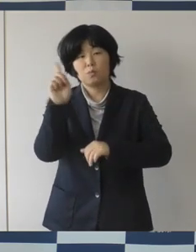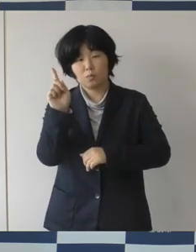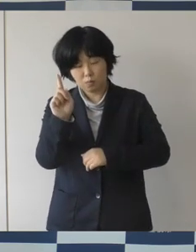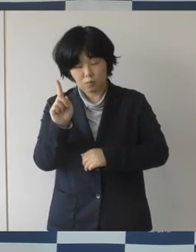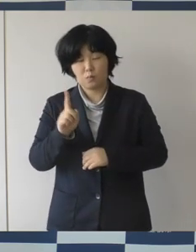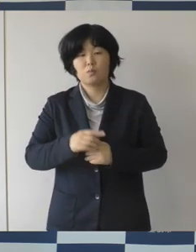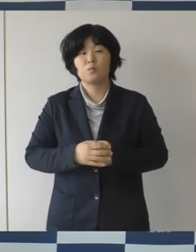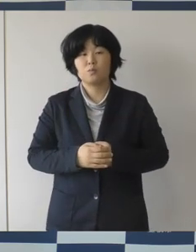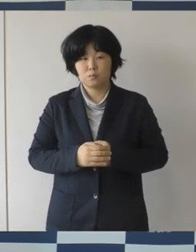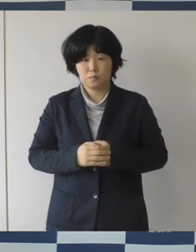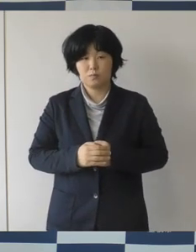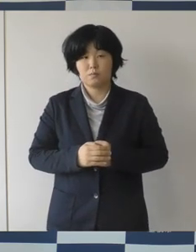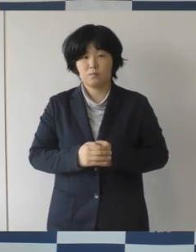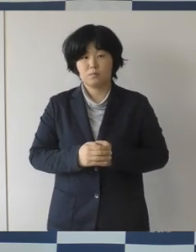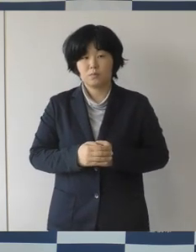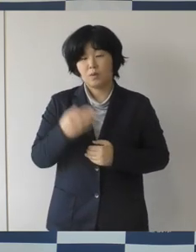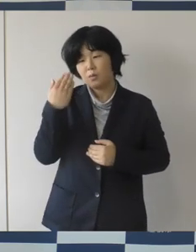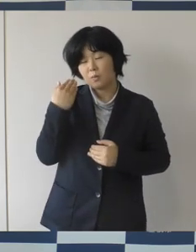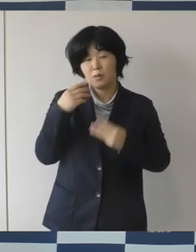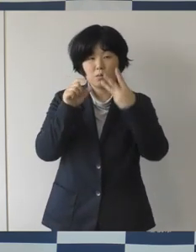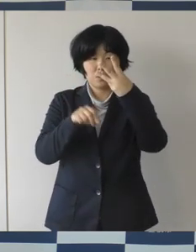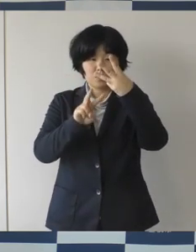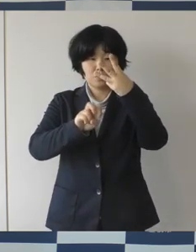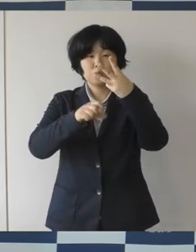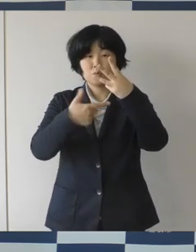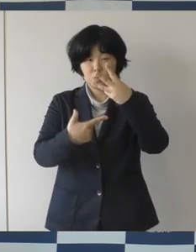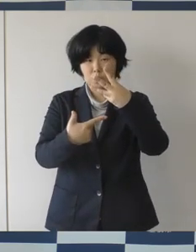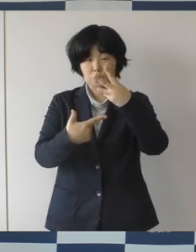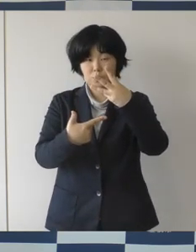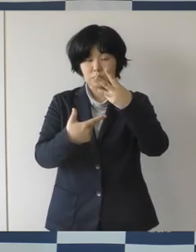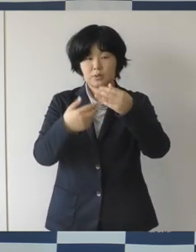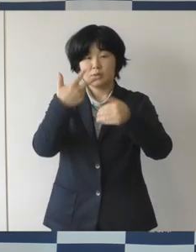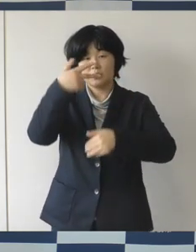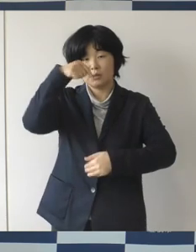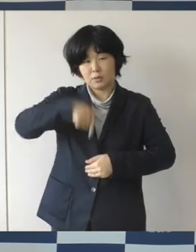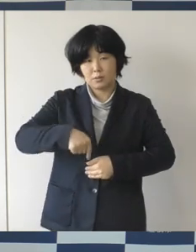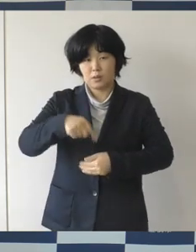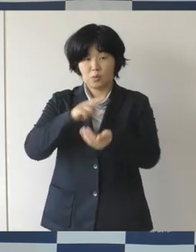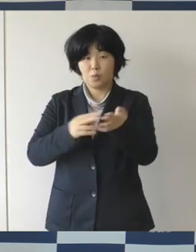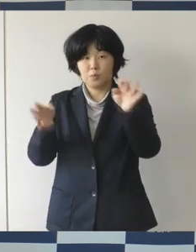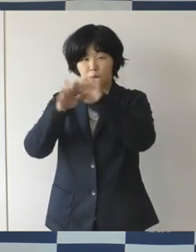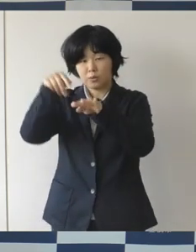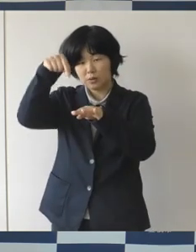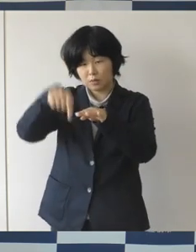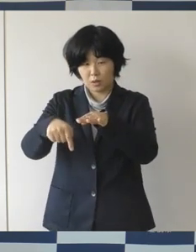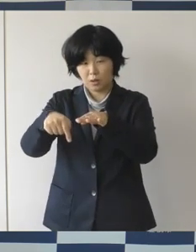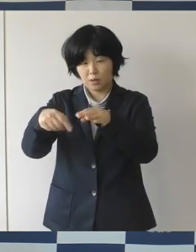3月26日に市内の医療機関でクラスターが発生し、